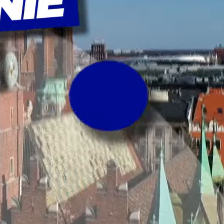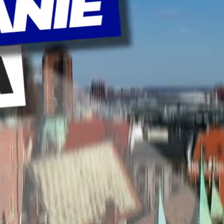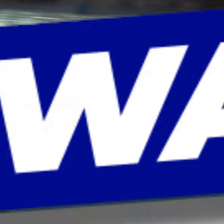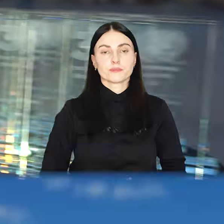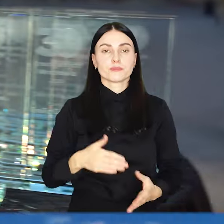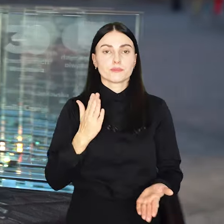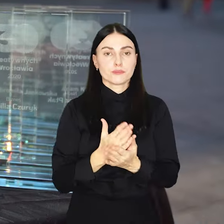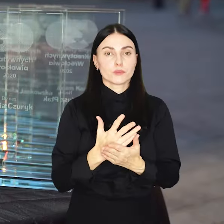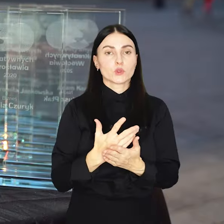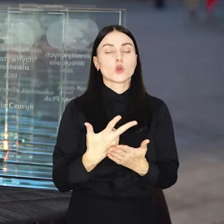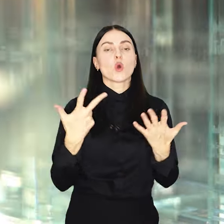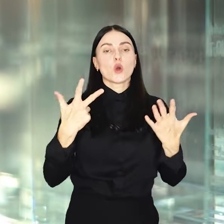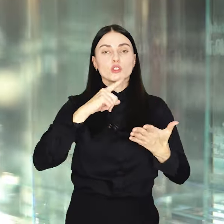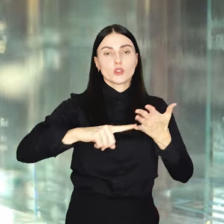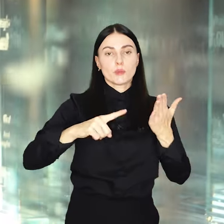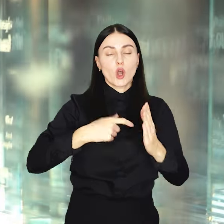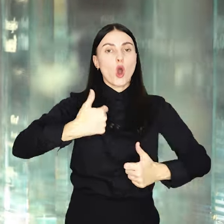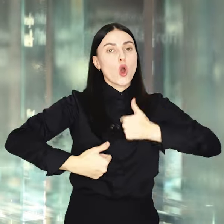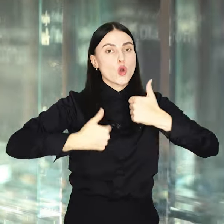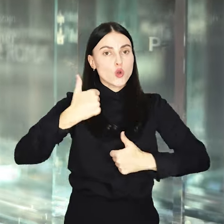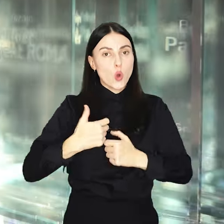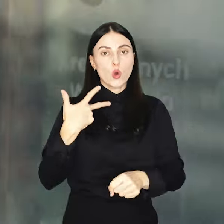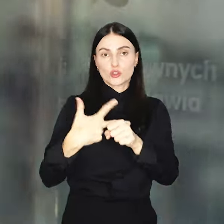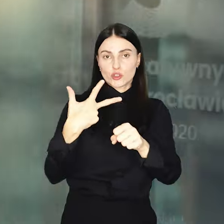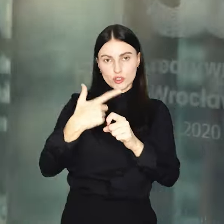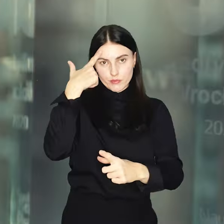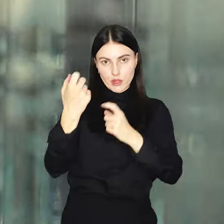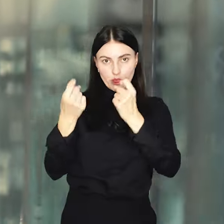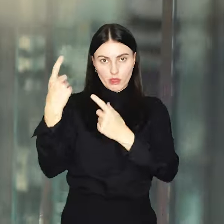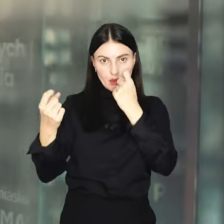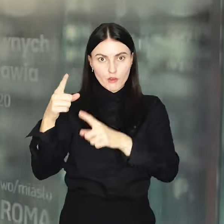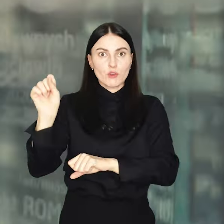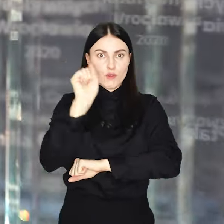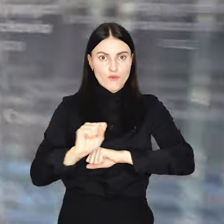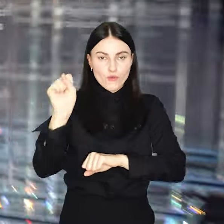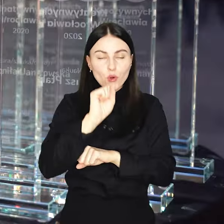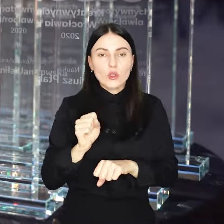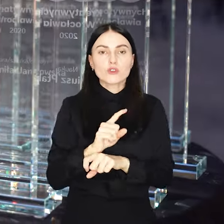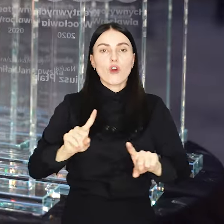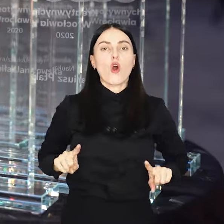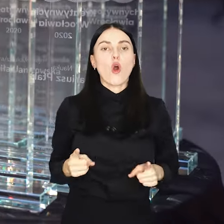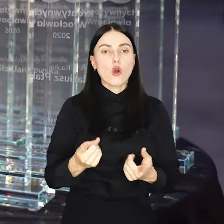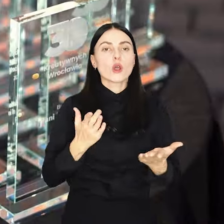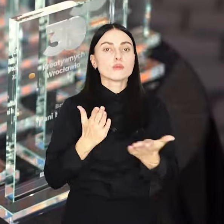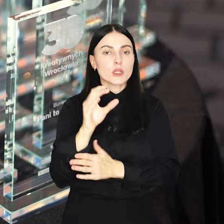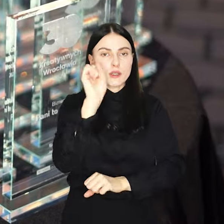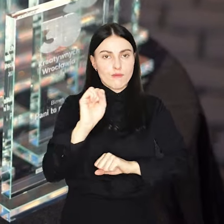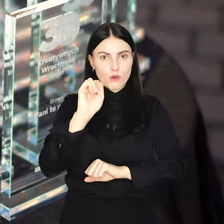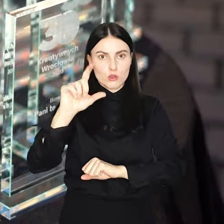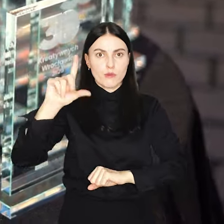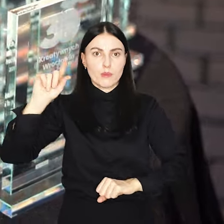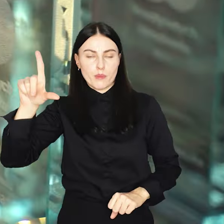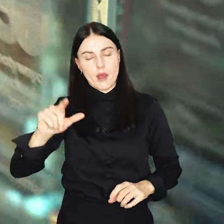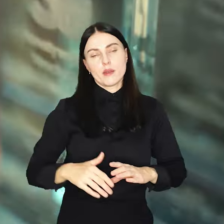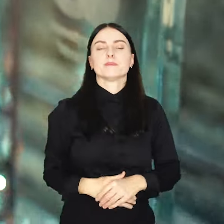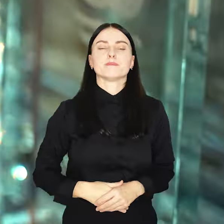To już ósma edycja konkursu na 30 Kreatywnych Wrocławia, organizowanego przez portal wroclaw.pl.